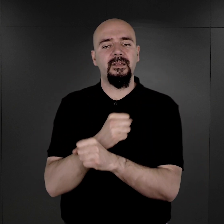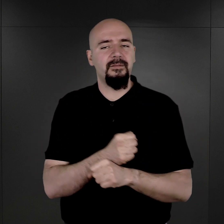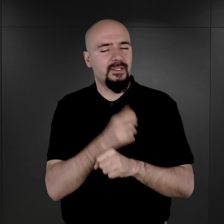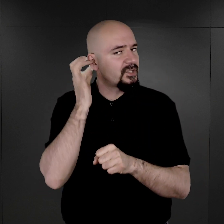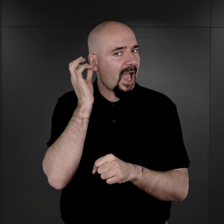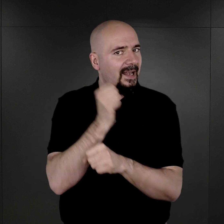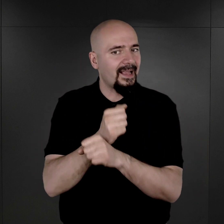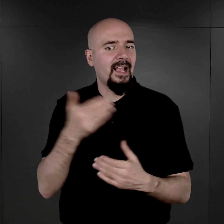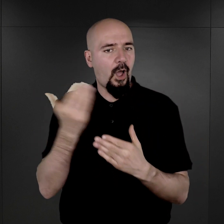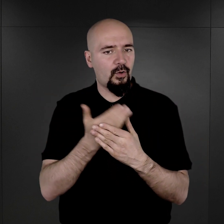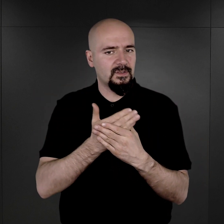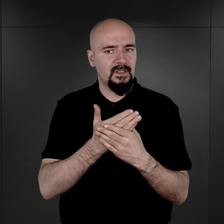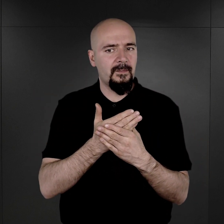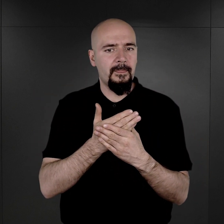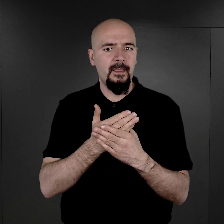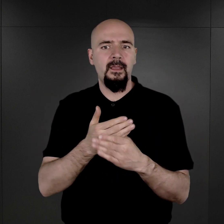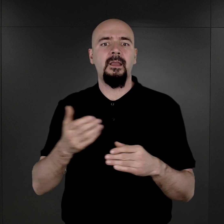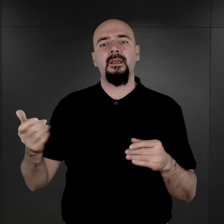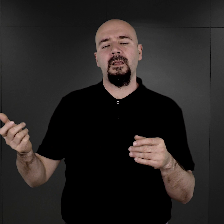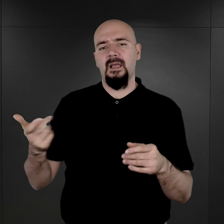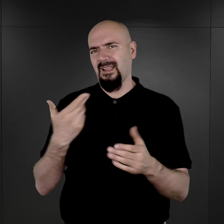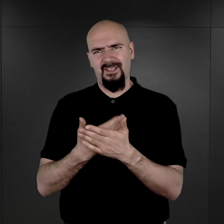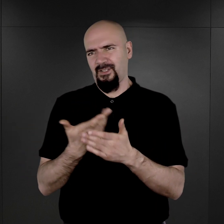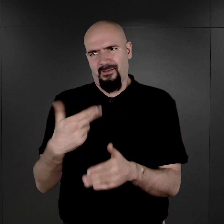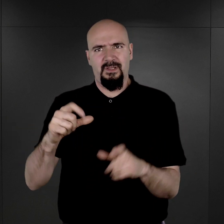A jakie były przyczyny, dla których tych grup więźniów nie fotografowano?